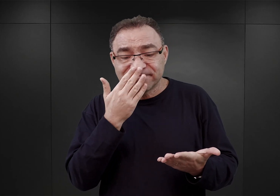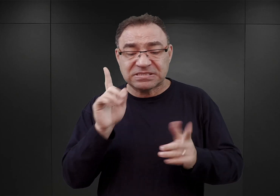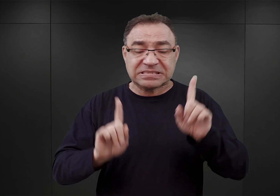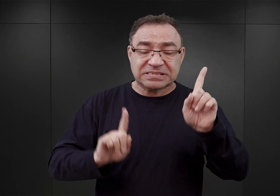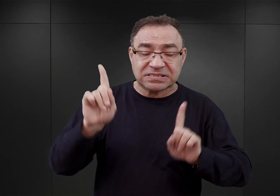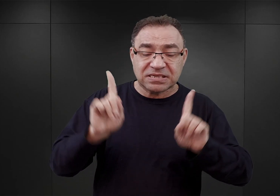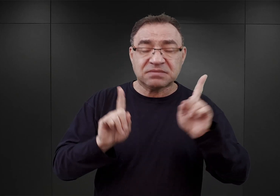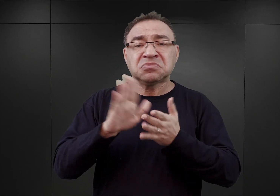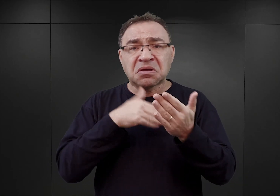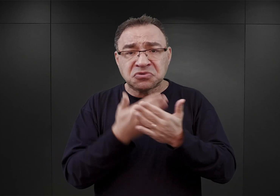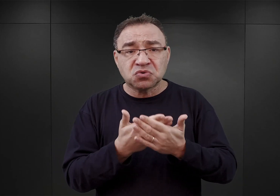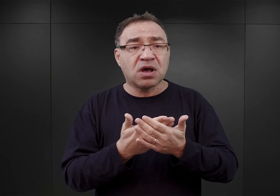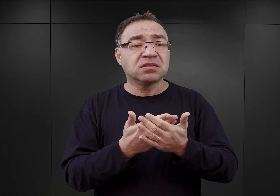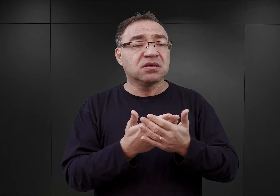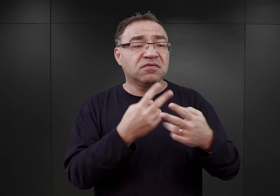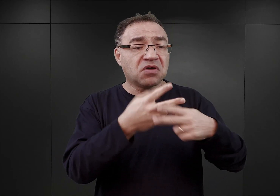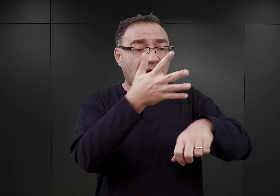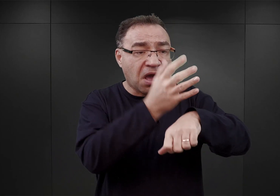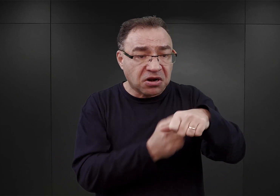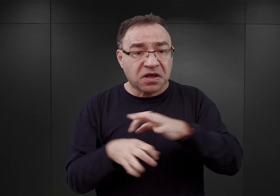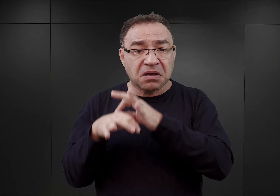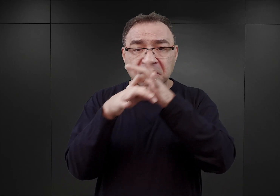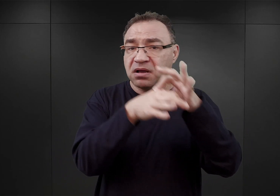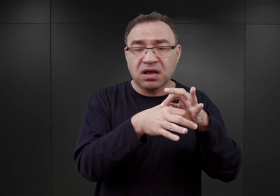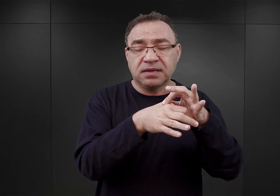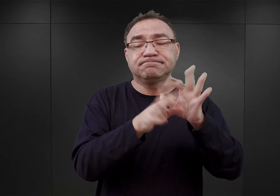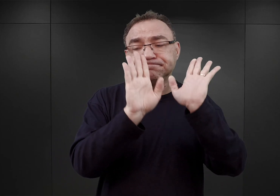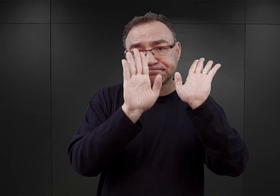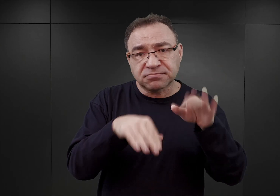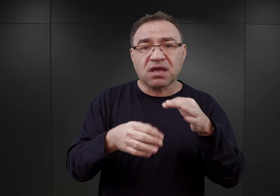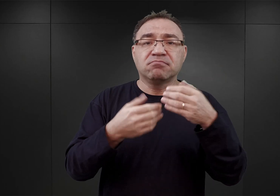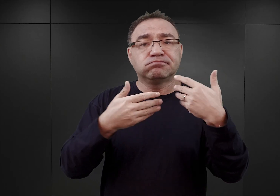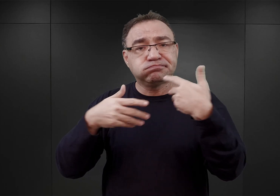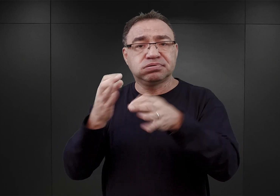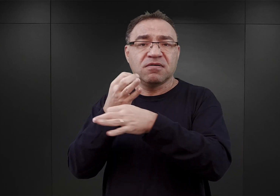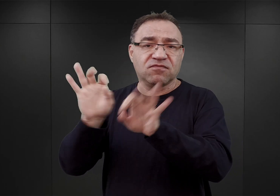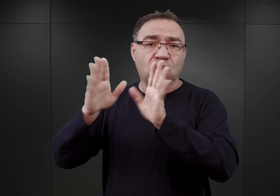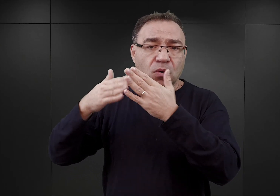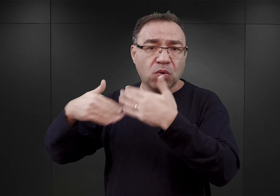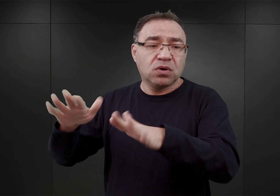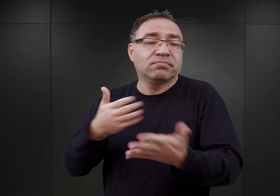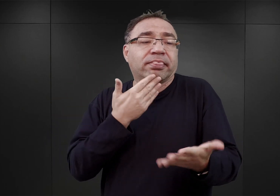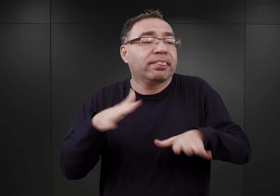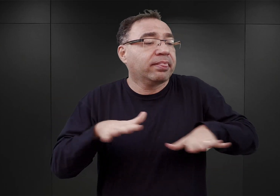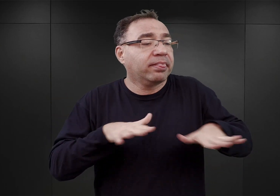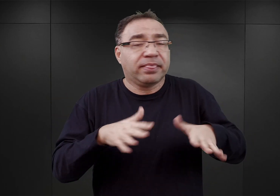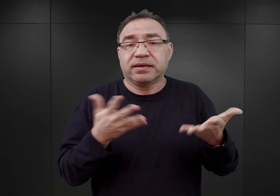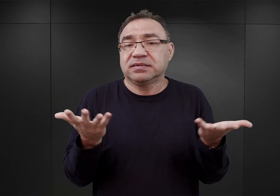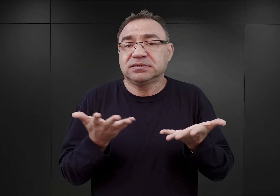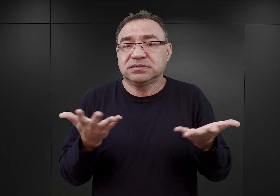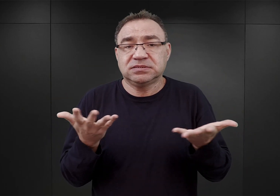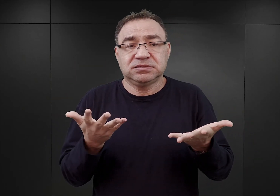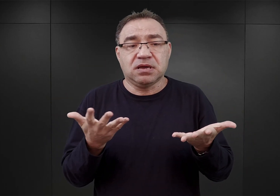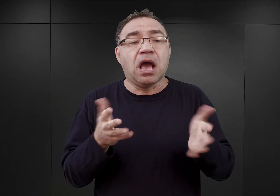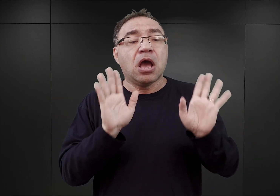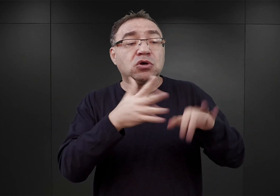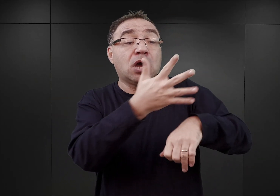niekiedy nawet więźniów doprowadzanych do aresztów trzeba było zwalniać, z tego względu, iż nie było miejsca lub też zwalniać tych, których aresztowano wcześniej,